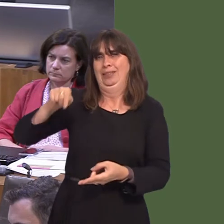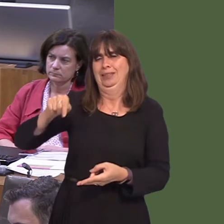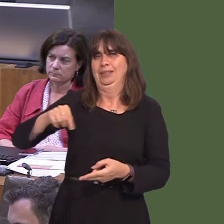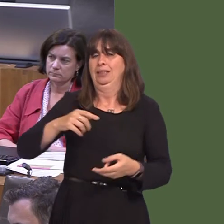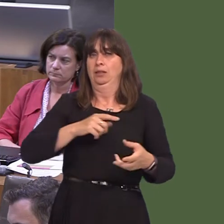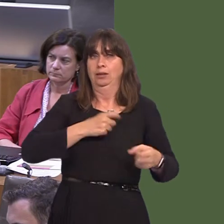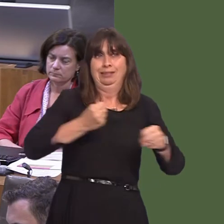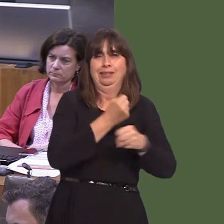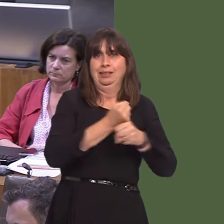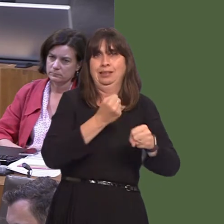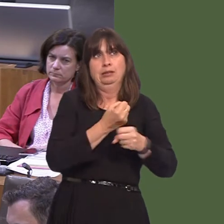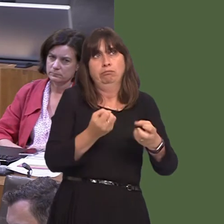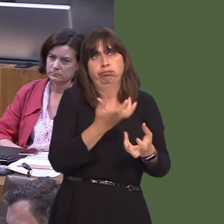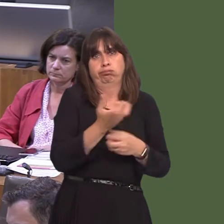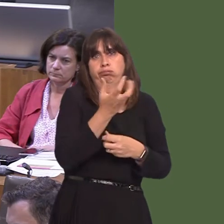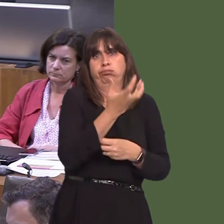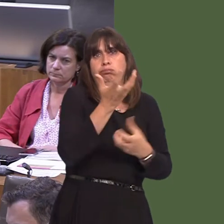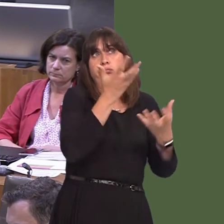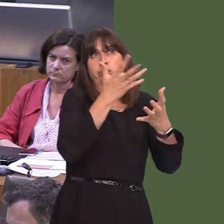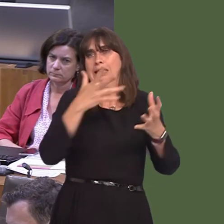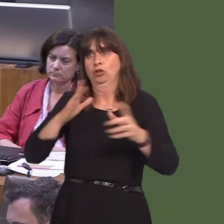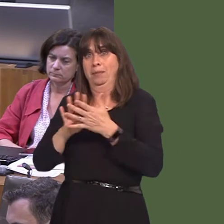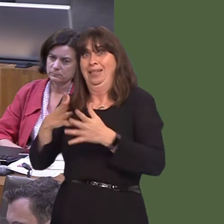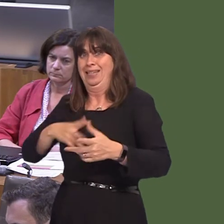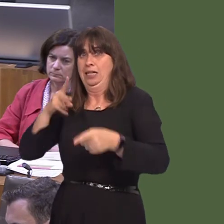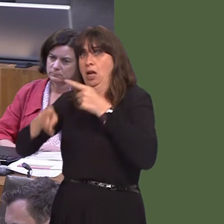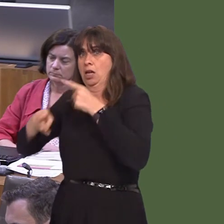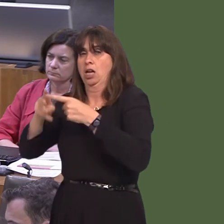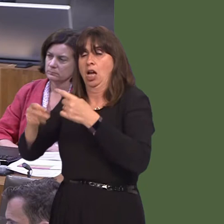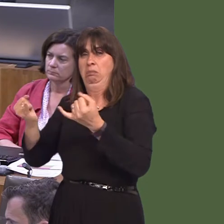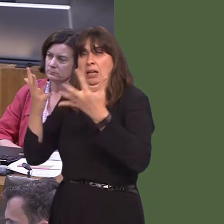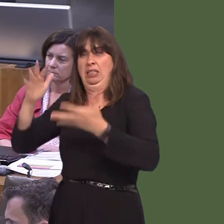but we do need to offer people, of course, a comfortable, reasonably priced, frequent